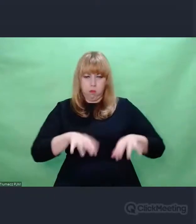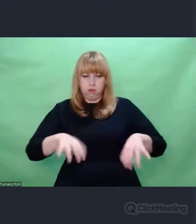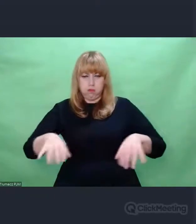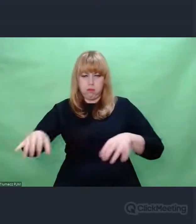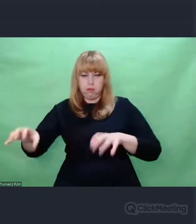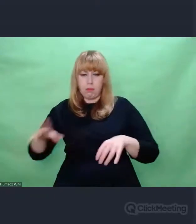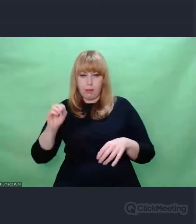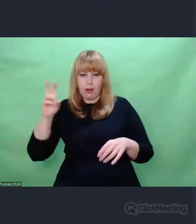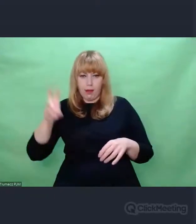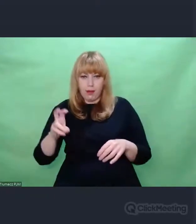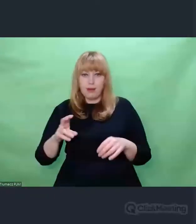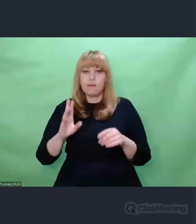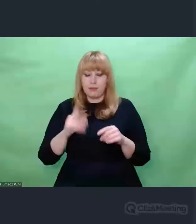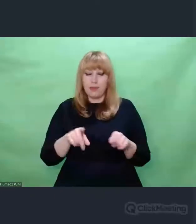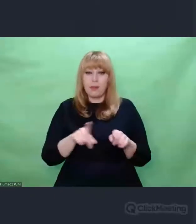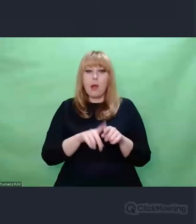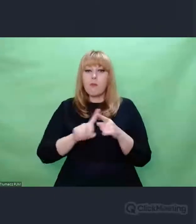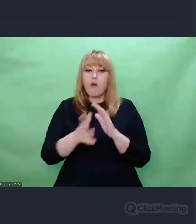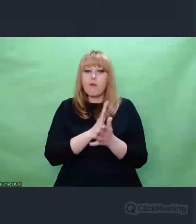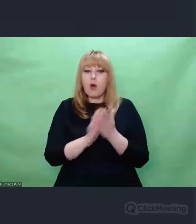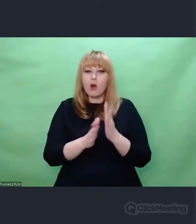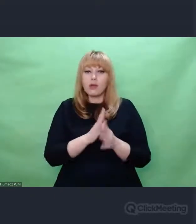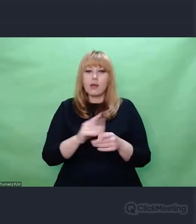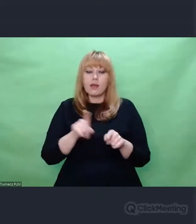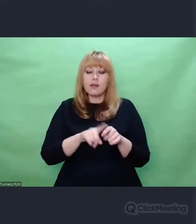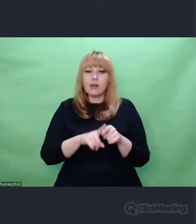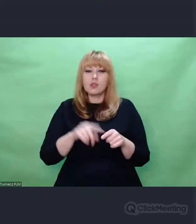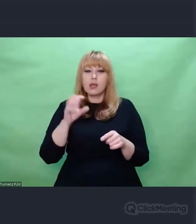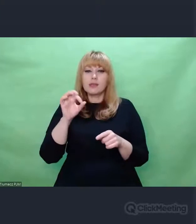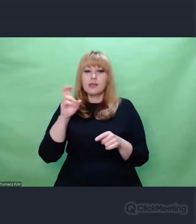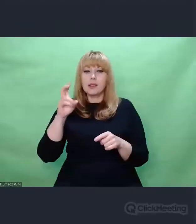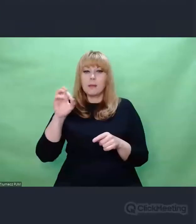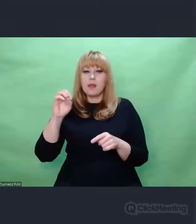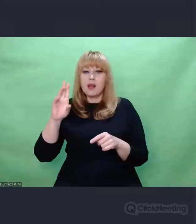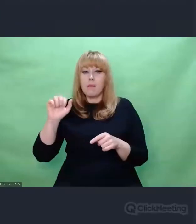I powojenne nagrania Władysława Szpilmana wykonującego